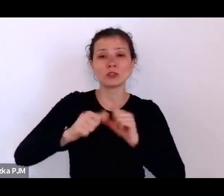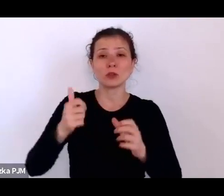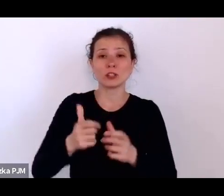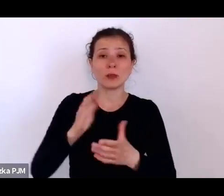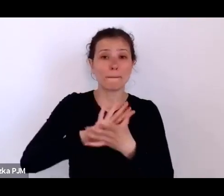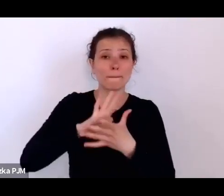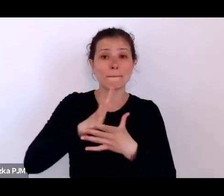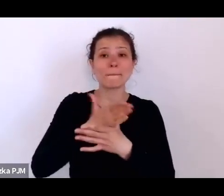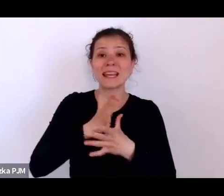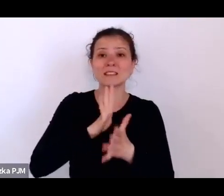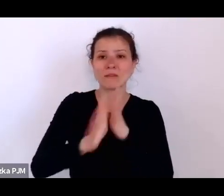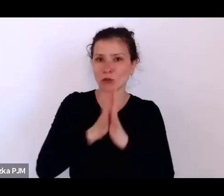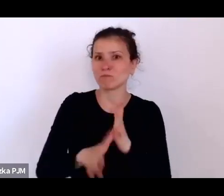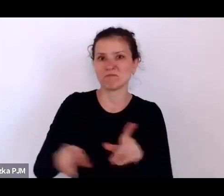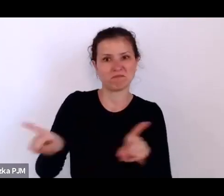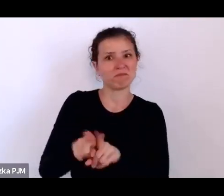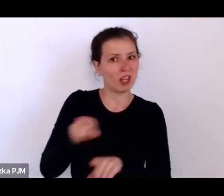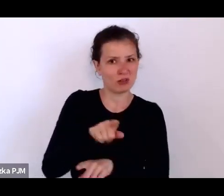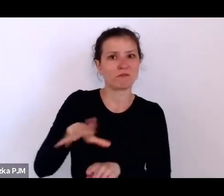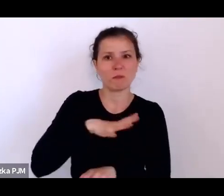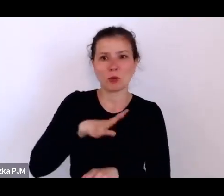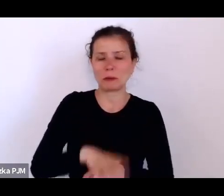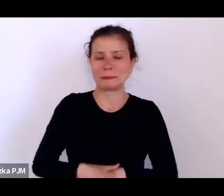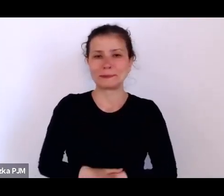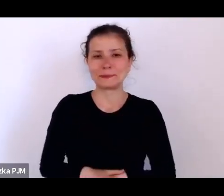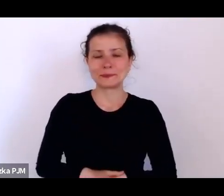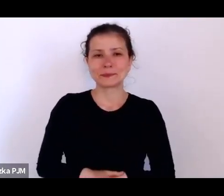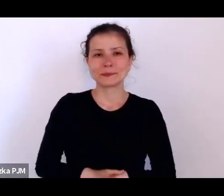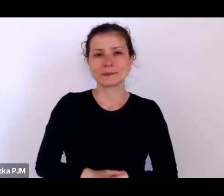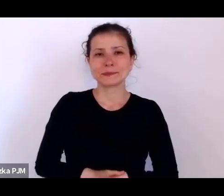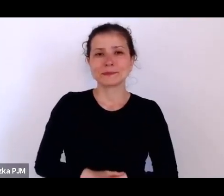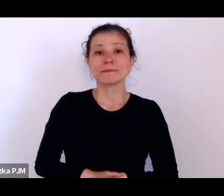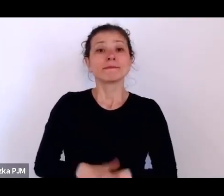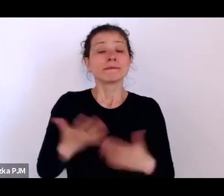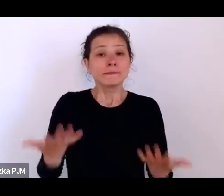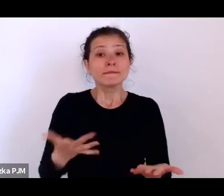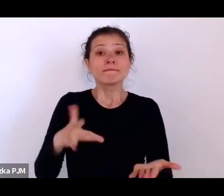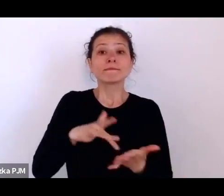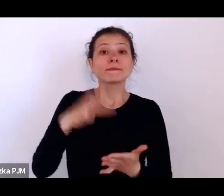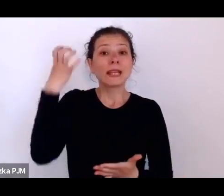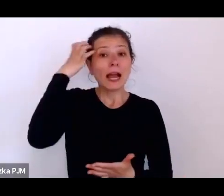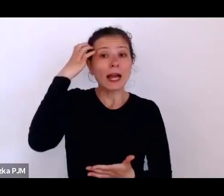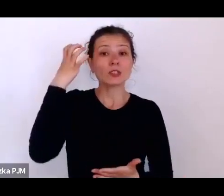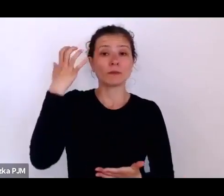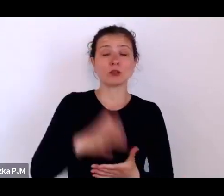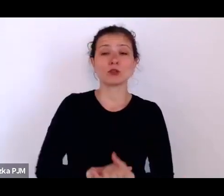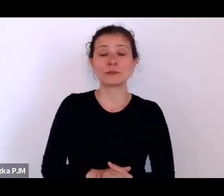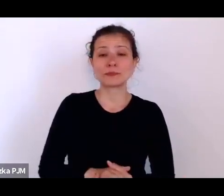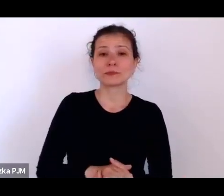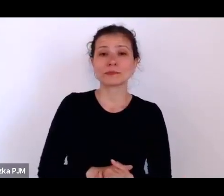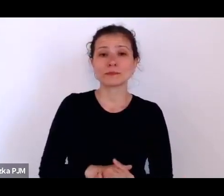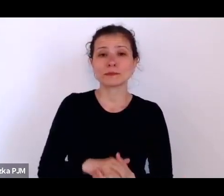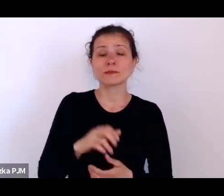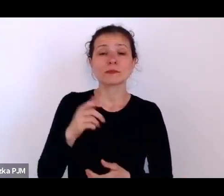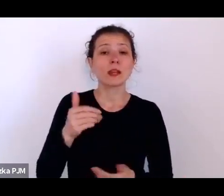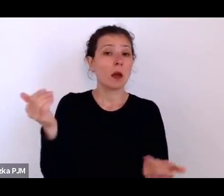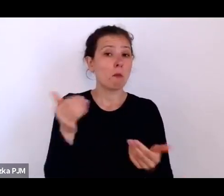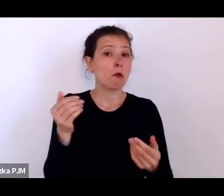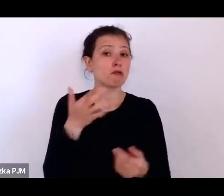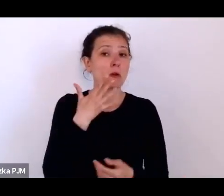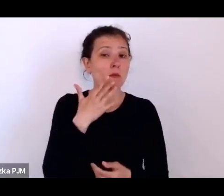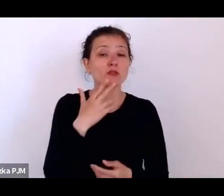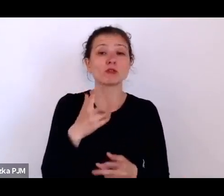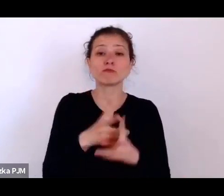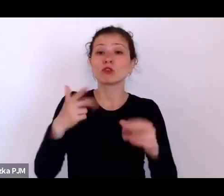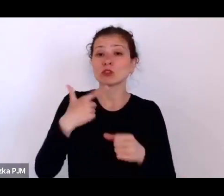No oczywiście tu jest się na Kazimierzu – można mówić, że dwudziestolecie i w ogóle Niepodległość Polska